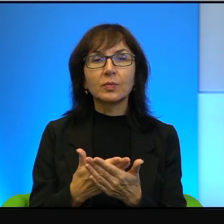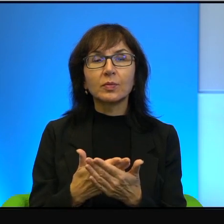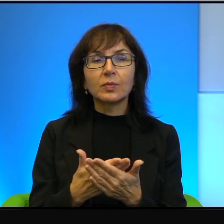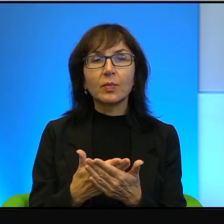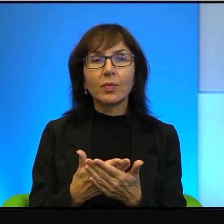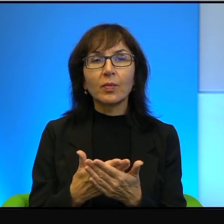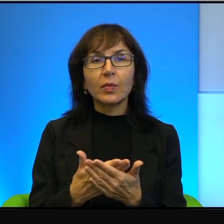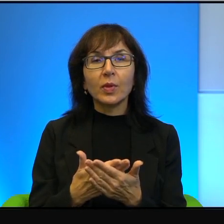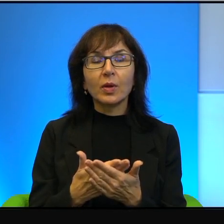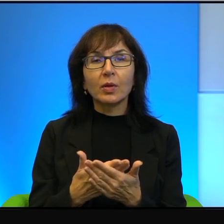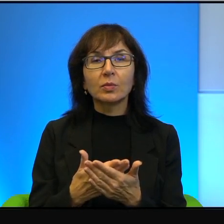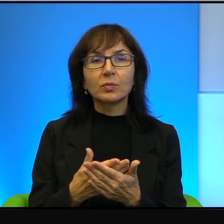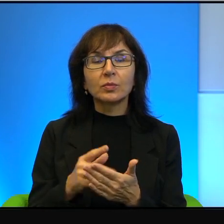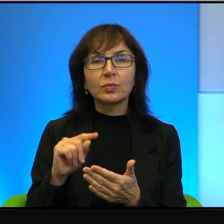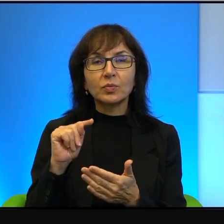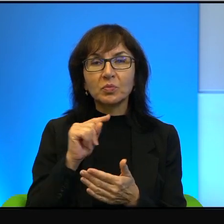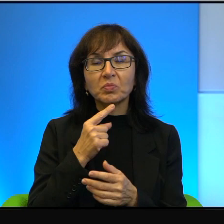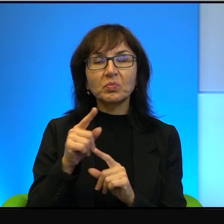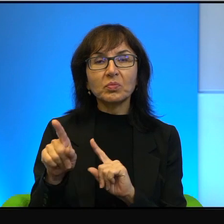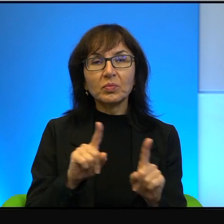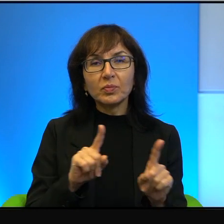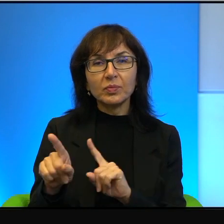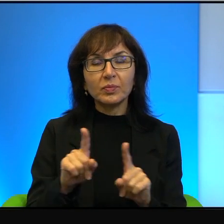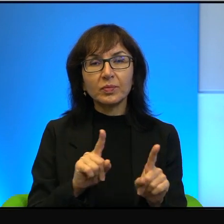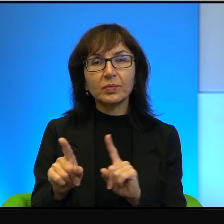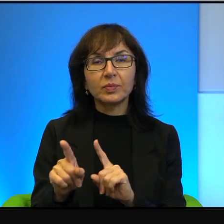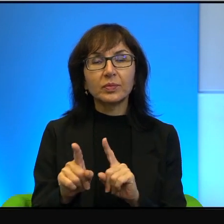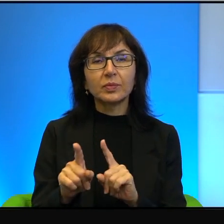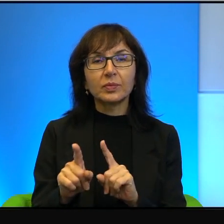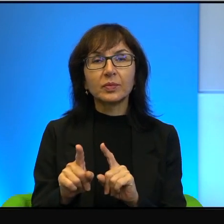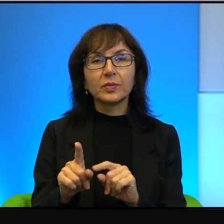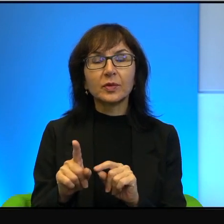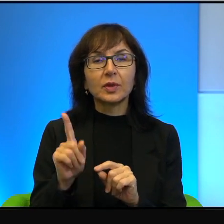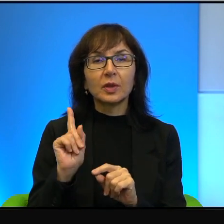ale chyba tak jestze względu na symbolikę. Ale to jest nic w porównaniu,